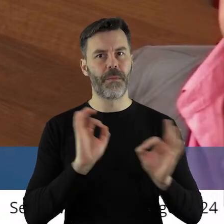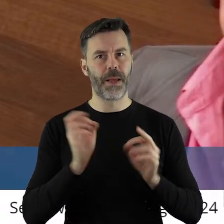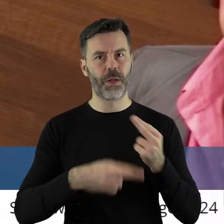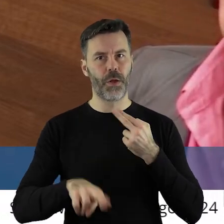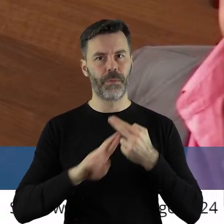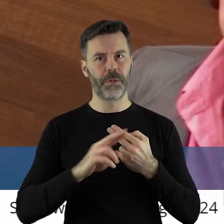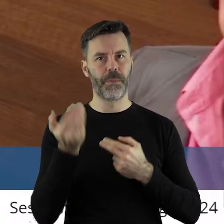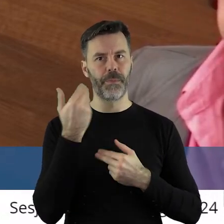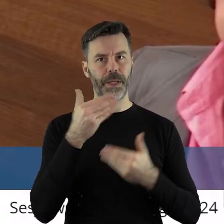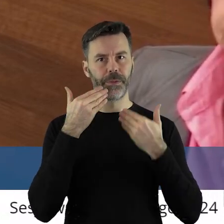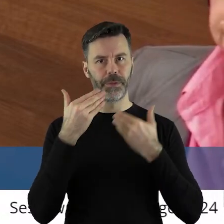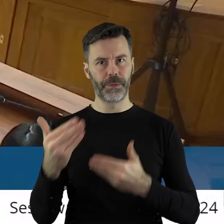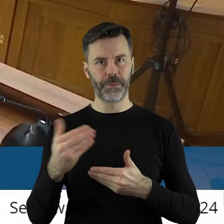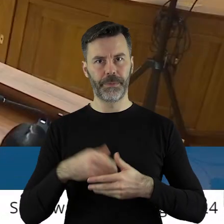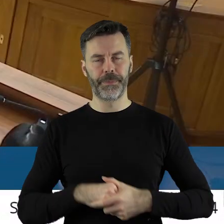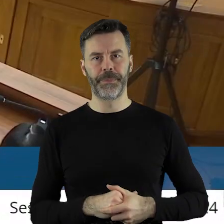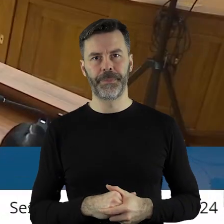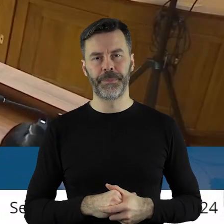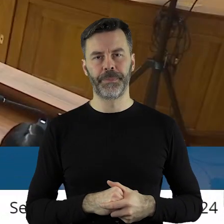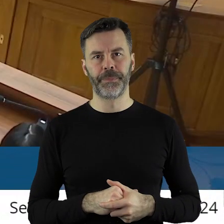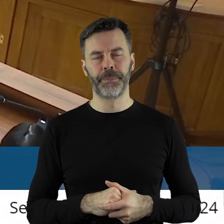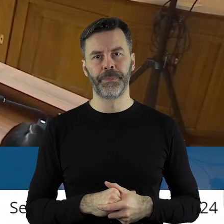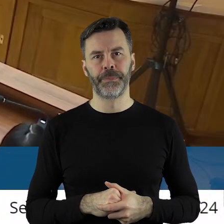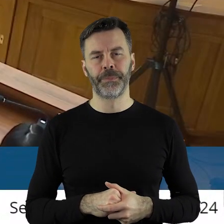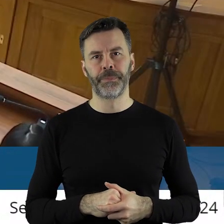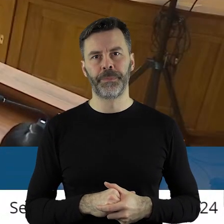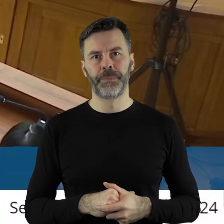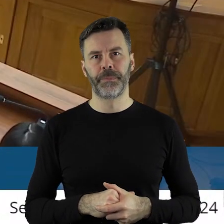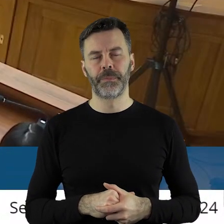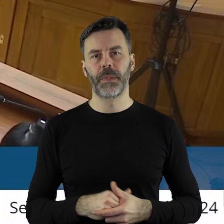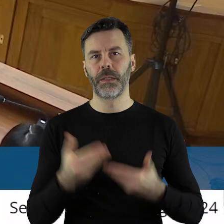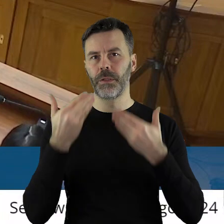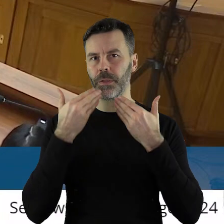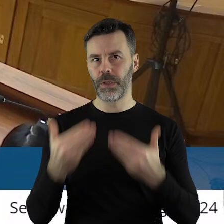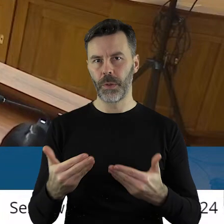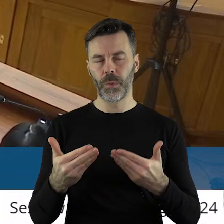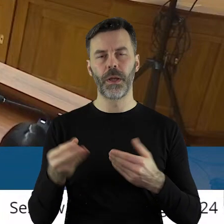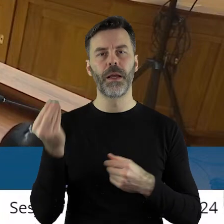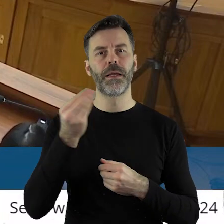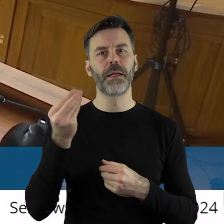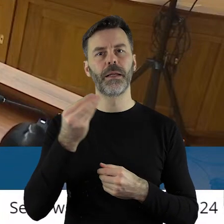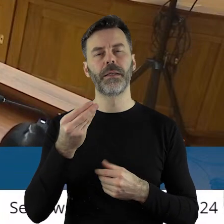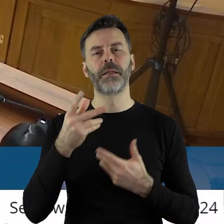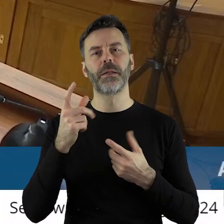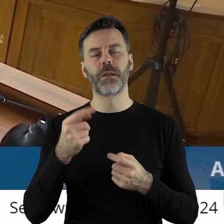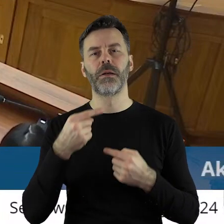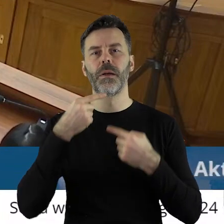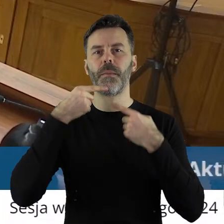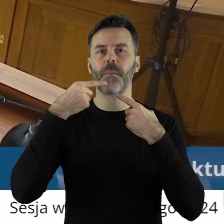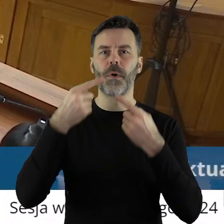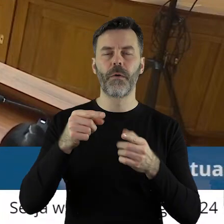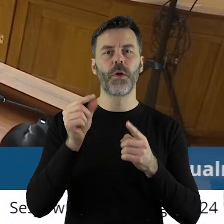aby ta odpowiedź jednak padła. Dziękuję bardzo. Dziękuję bardzo. Czy ktoś z państwa radnych chciałby jeszcze